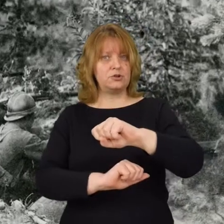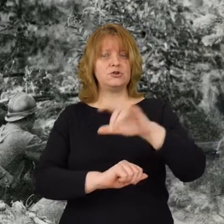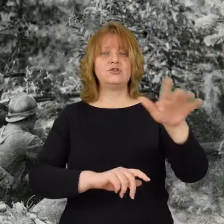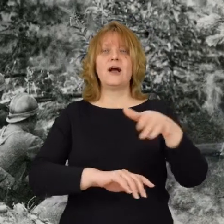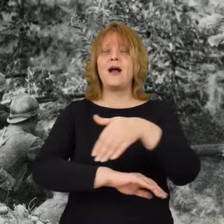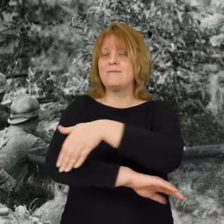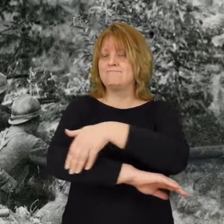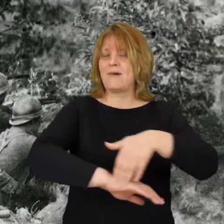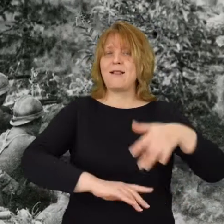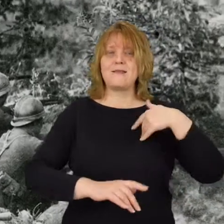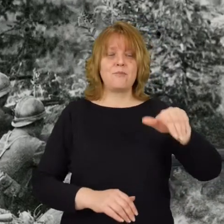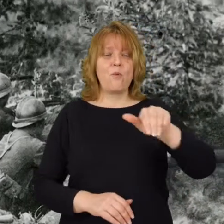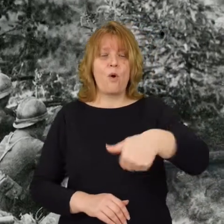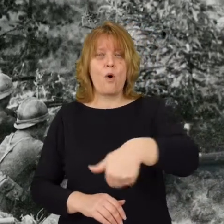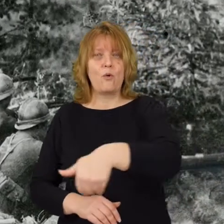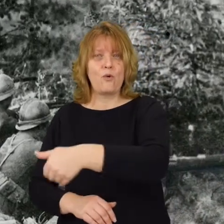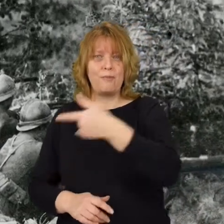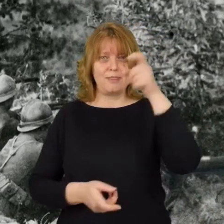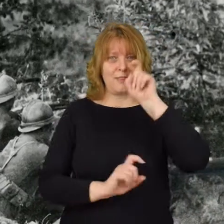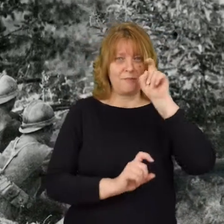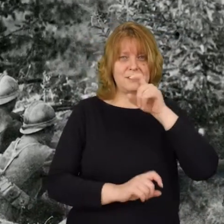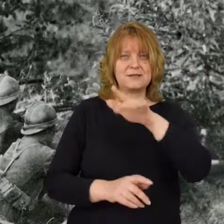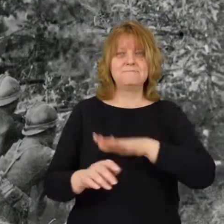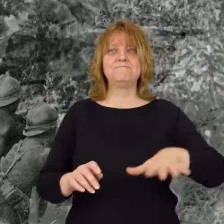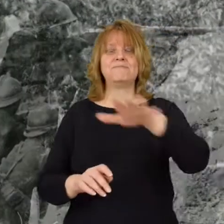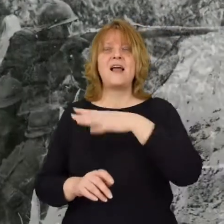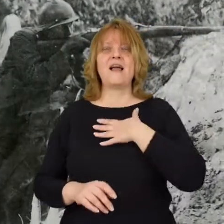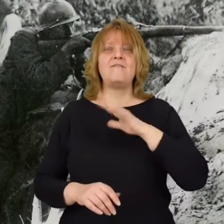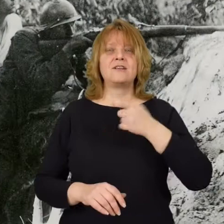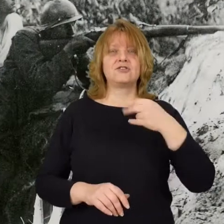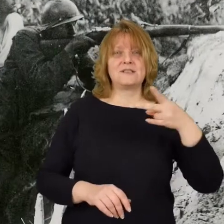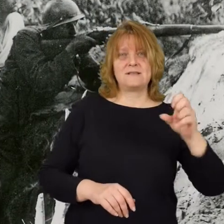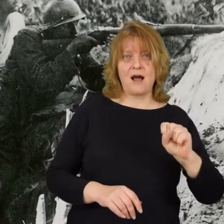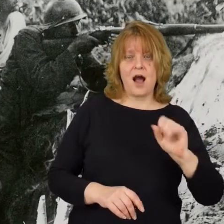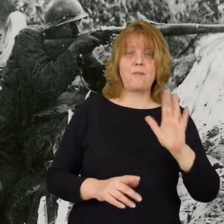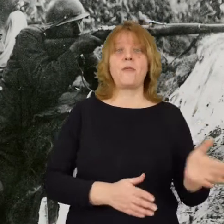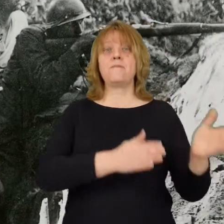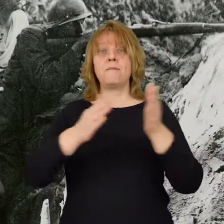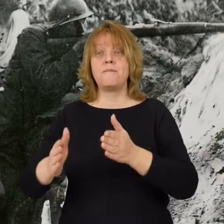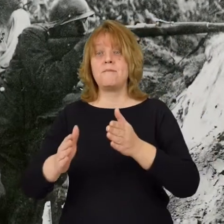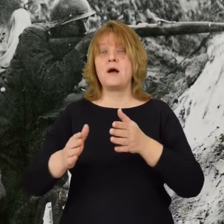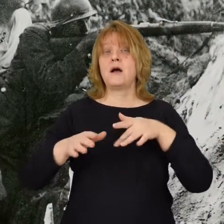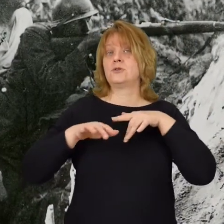na linii okopów niemieckich na Wileńszczyźnie następnie na linii rzeki Bug